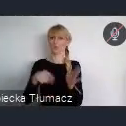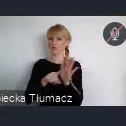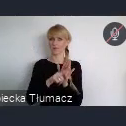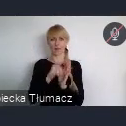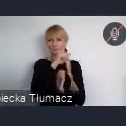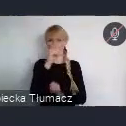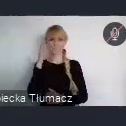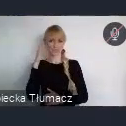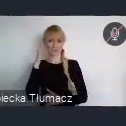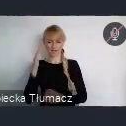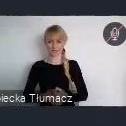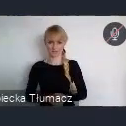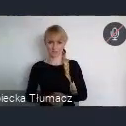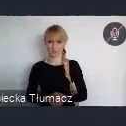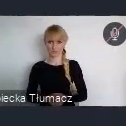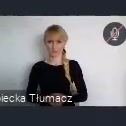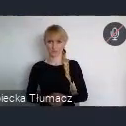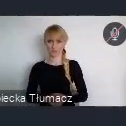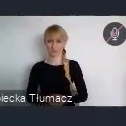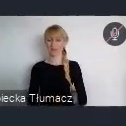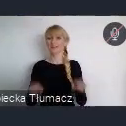Chcemy również aby również w ramach programu WUF11